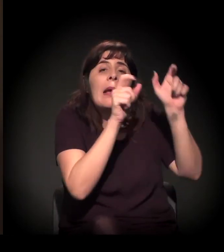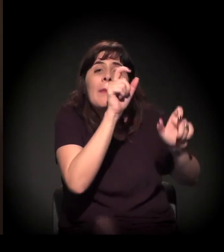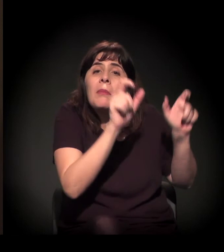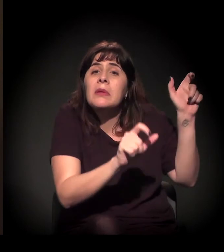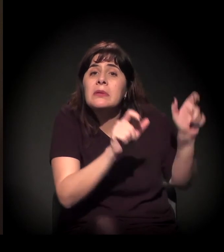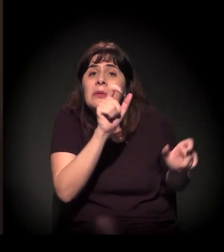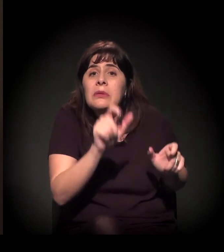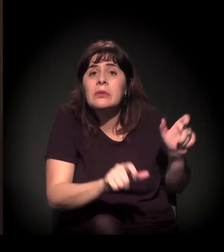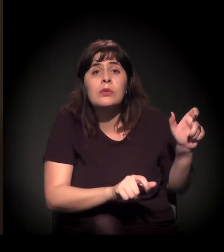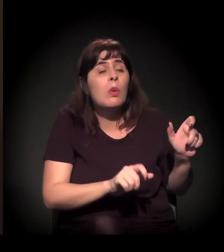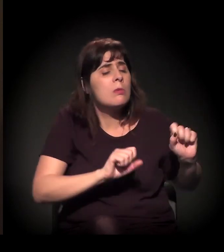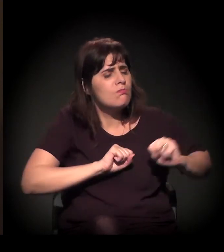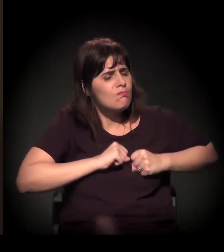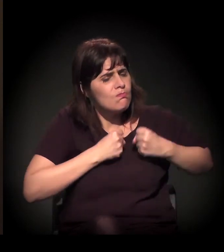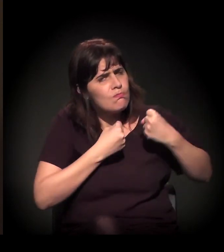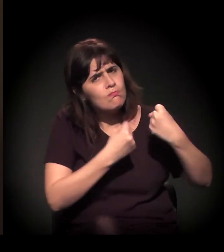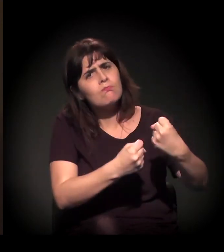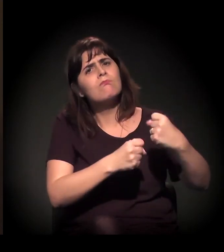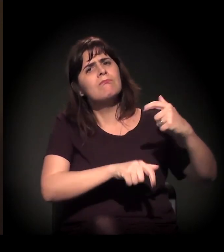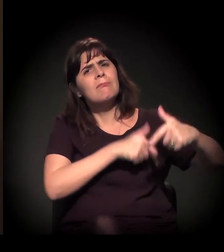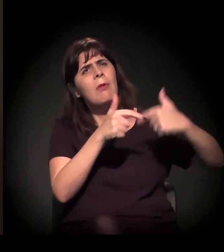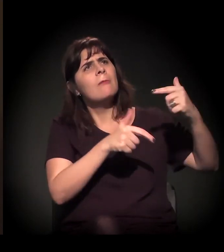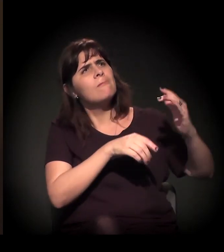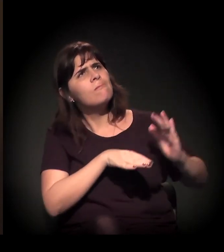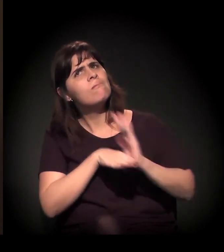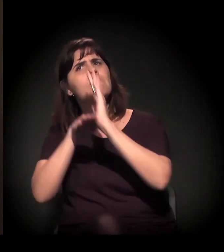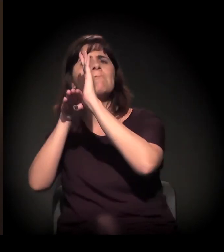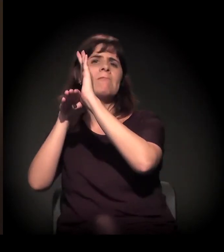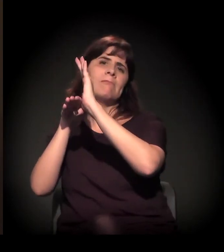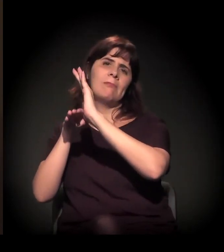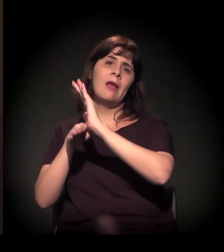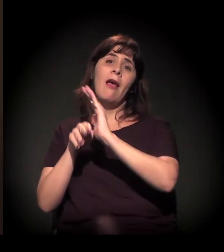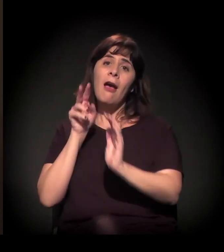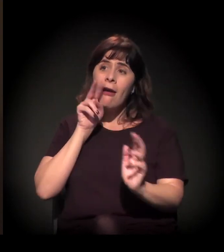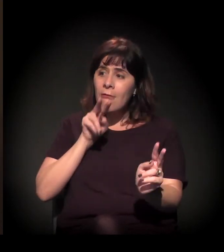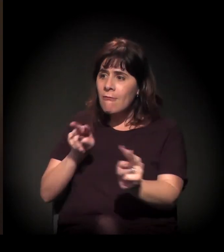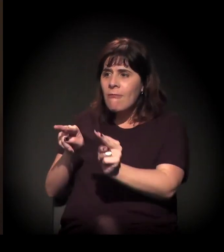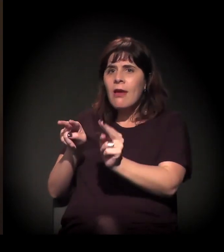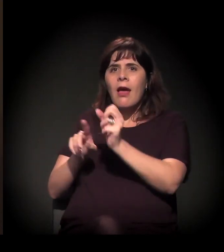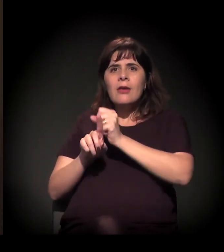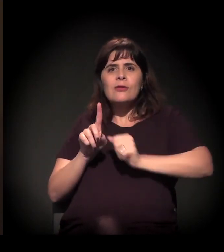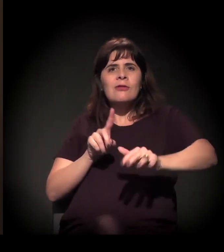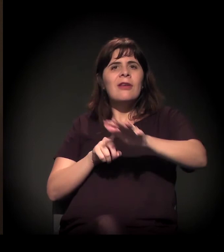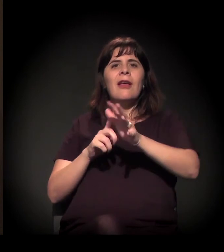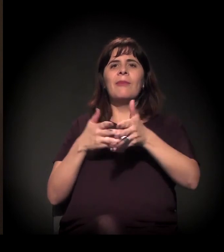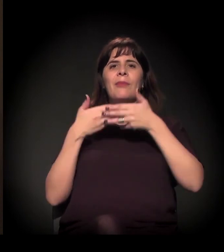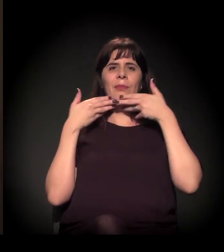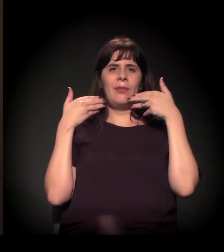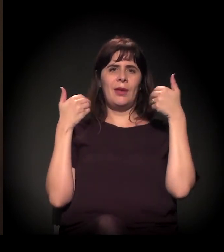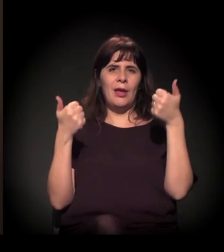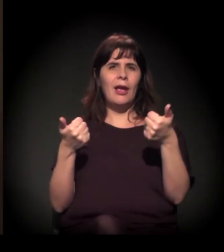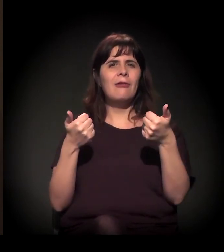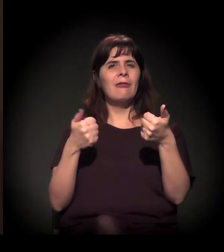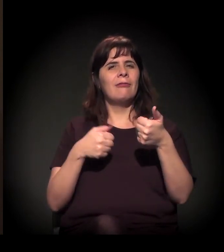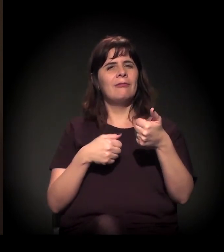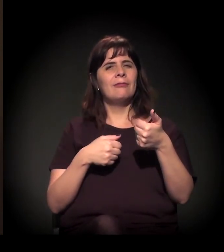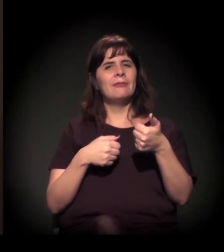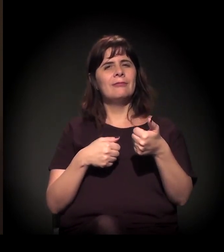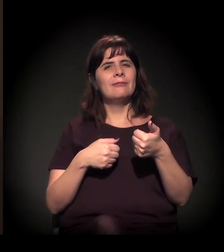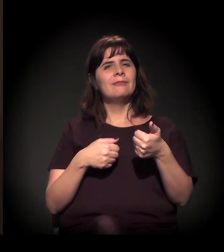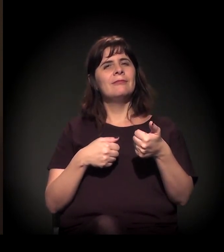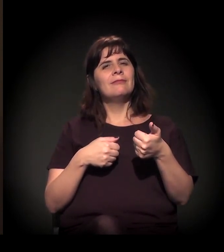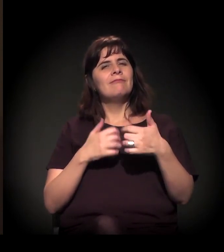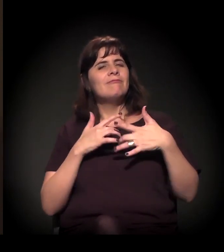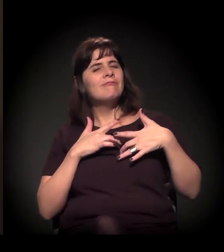para poder realmente ver uma sociedade mais aconchegante,